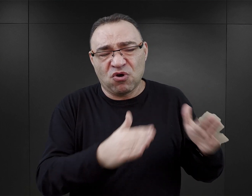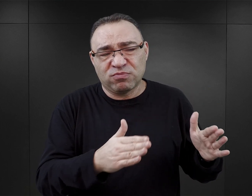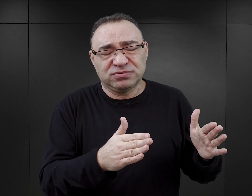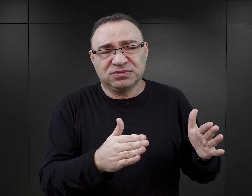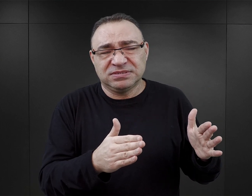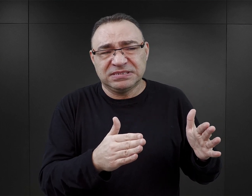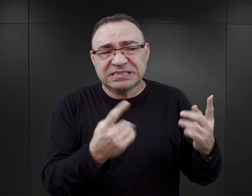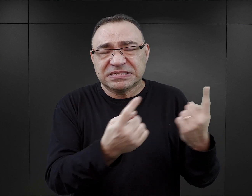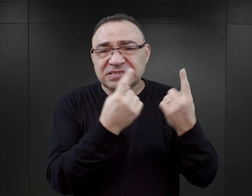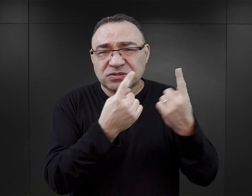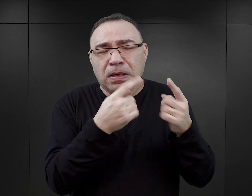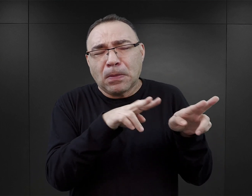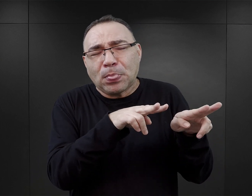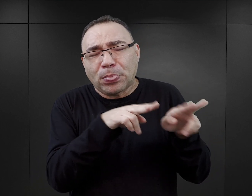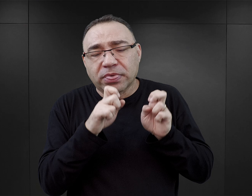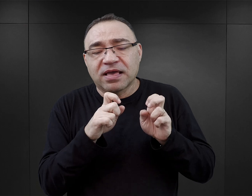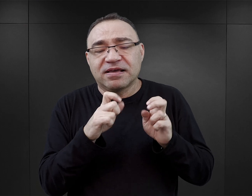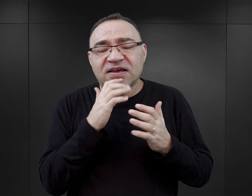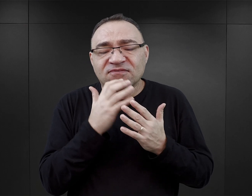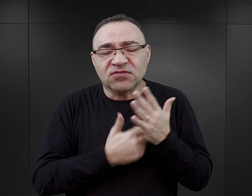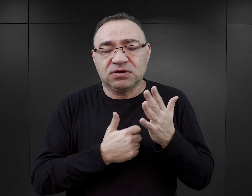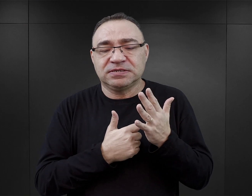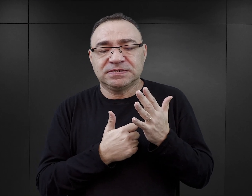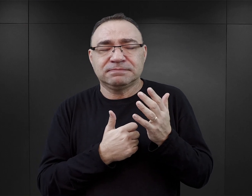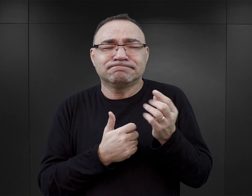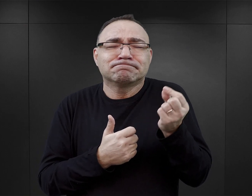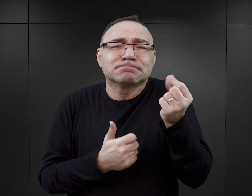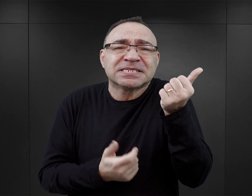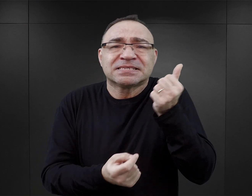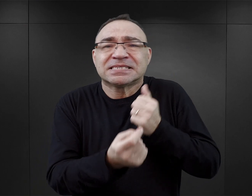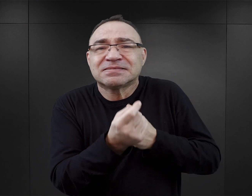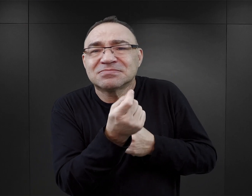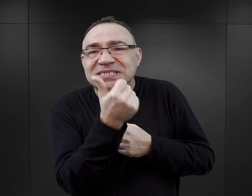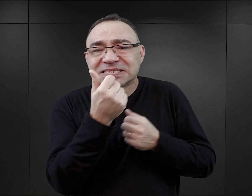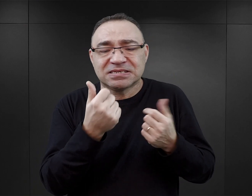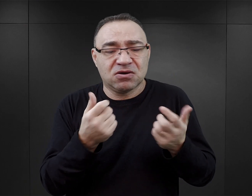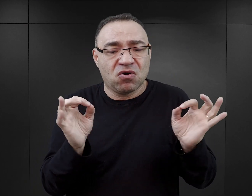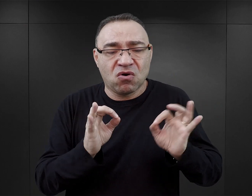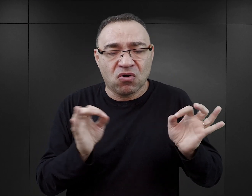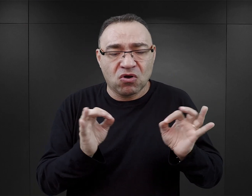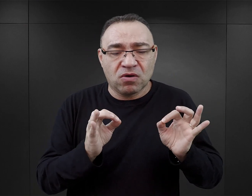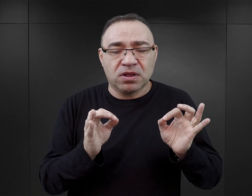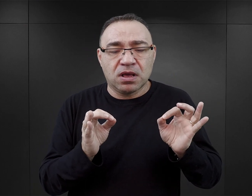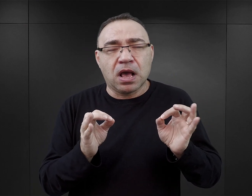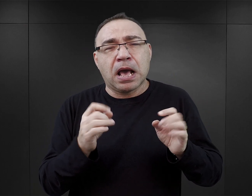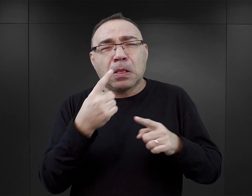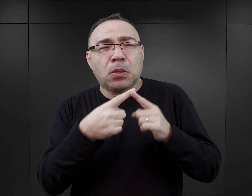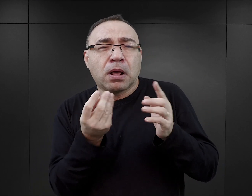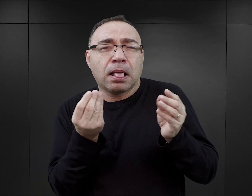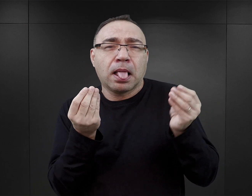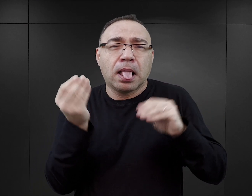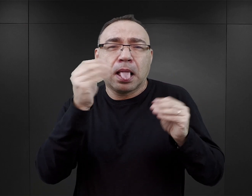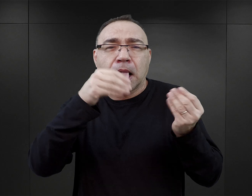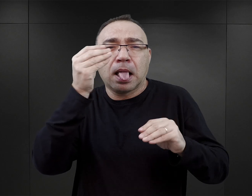bardzo często nie tylko wykorzystują pewne takie incydenty wyjątkowo tragiczne, które miały miejsce, ale też wymyślają własne.